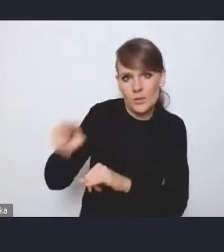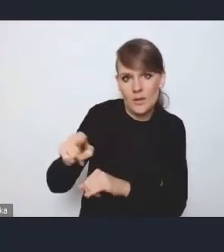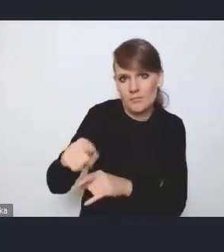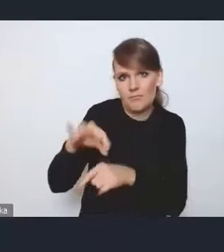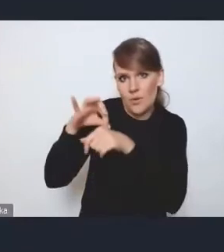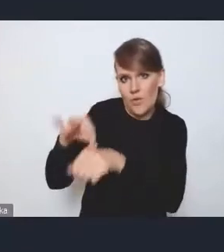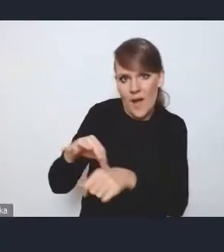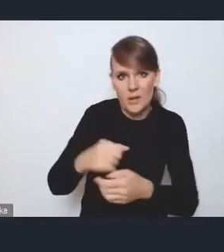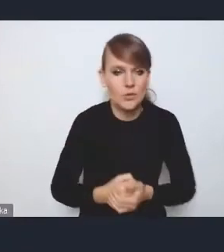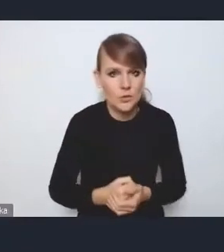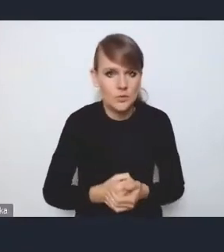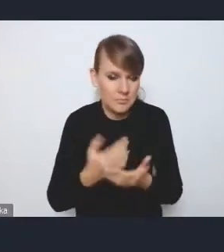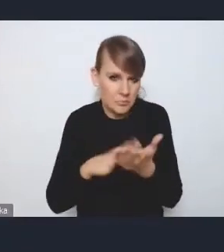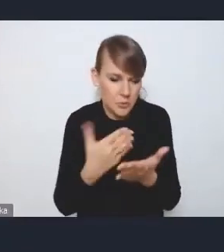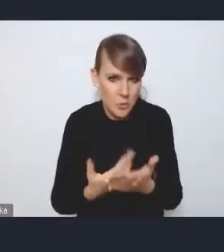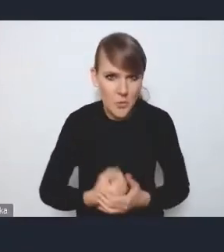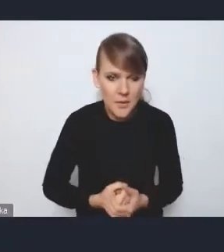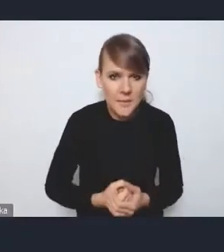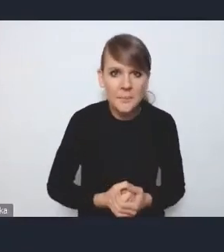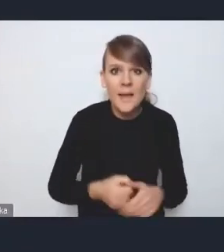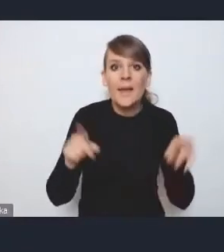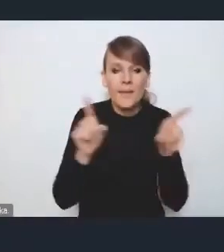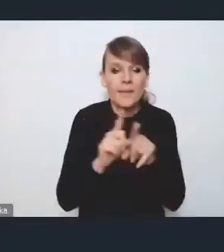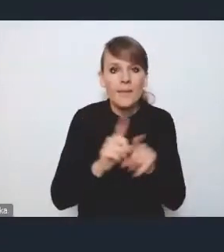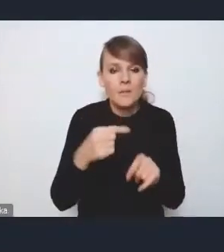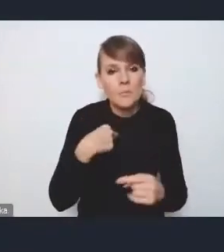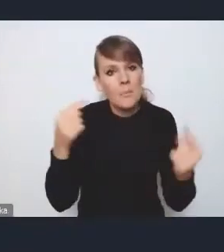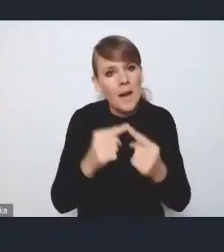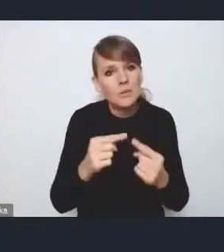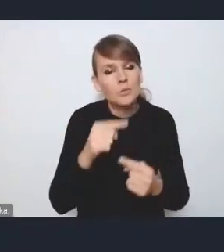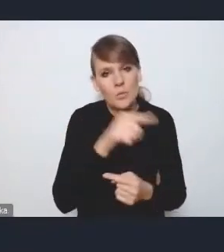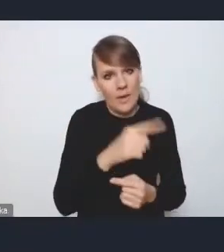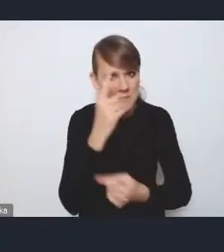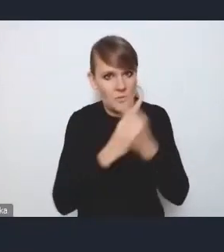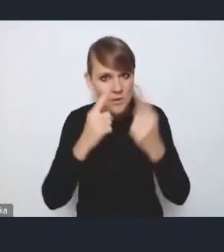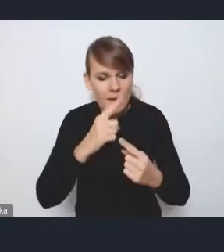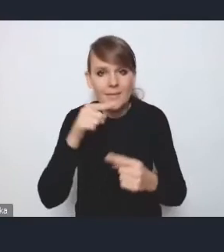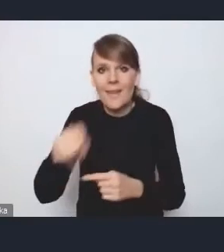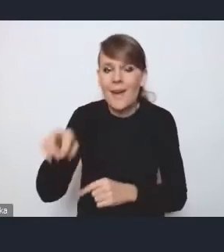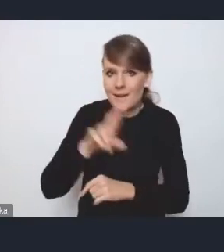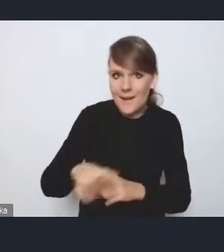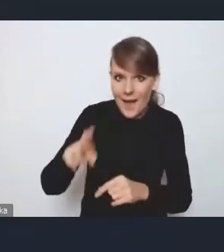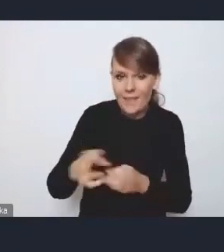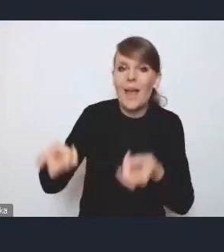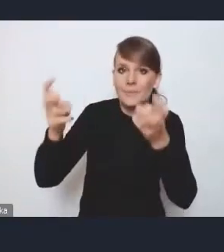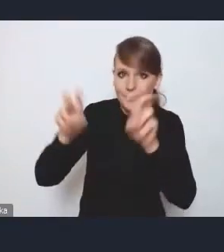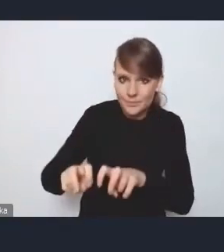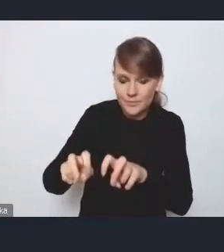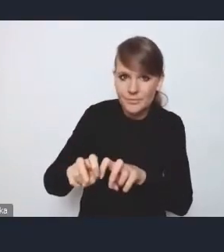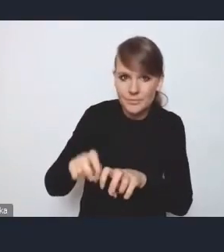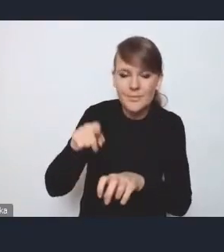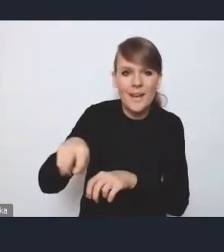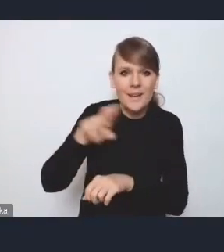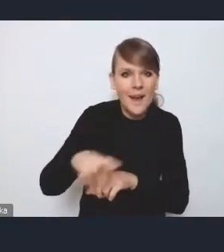I też mi odpowiada ta filozofia, żeby powołać tę radę koordynacyjną,